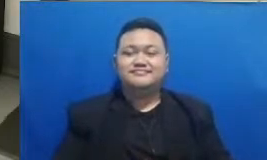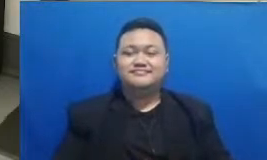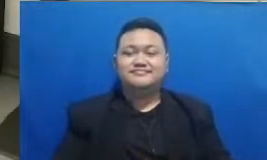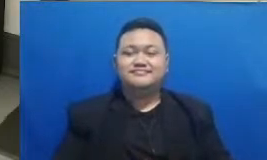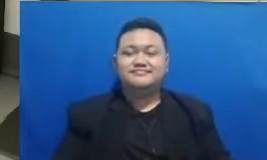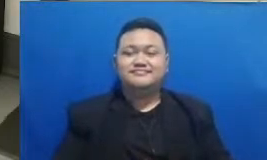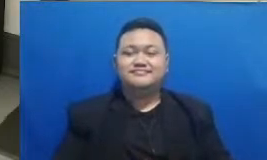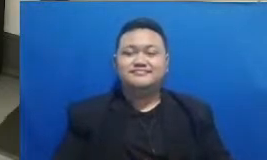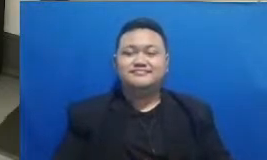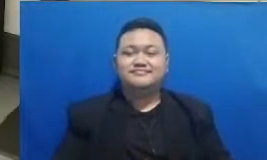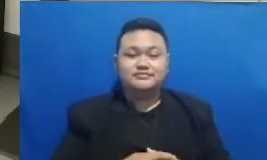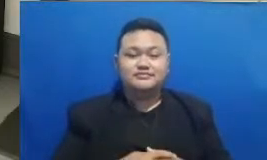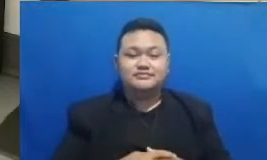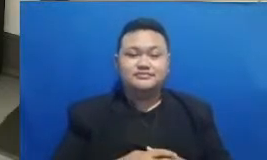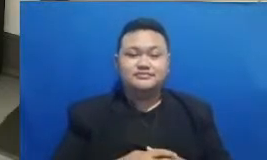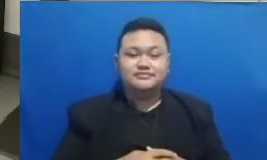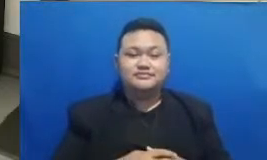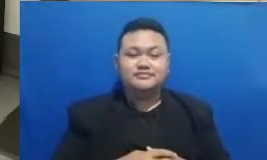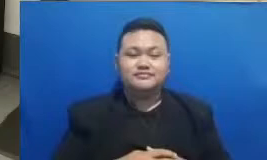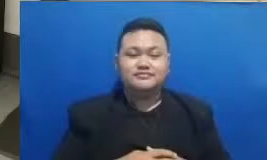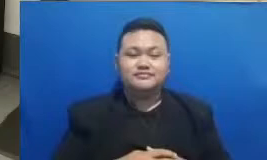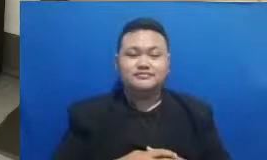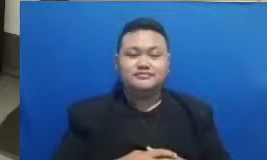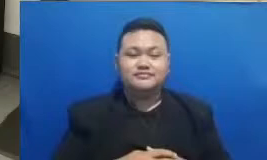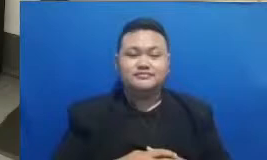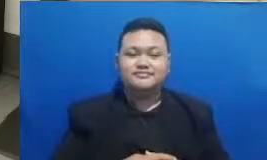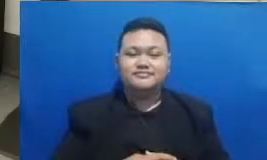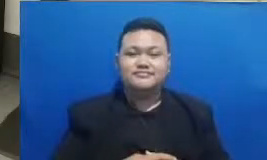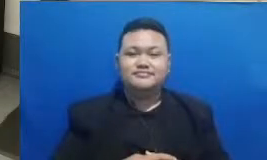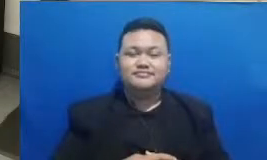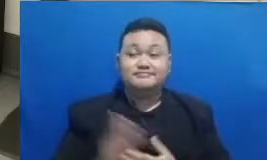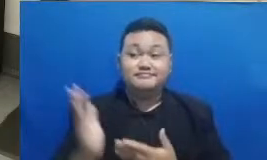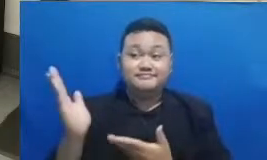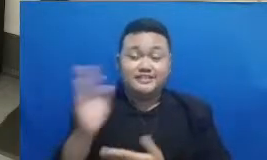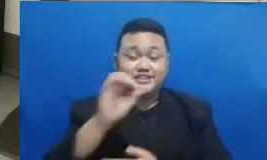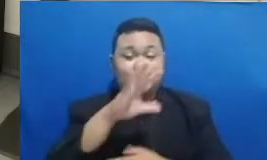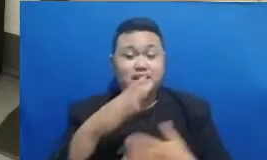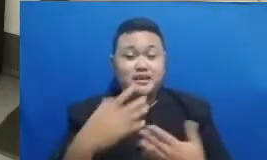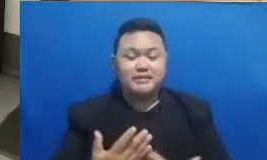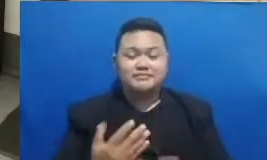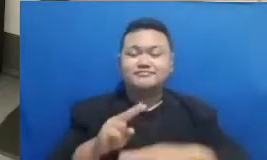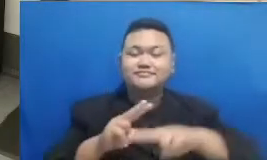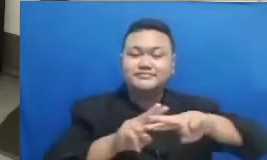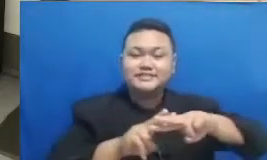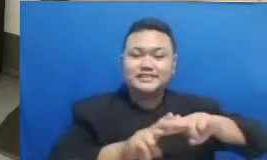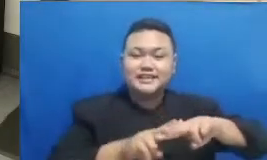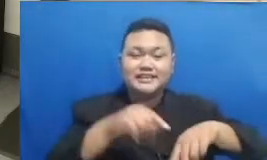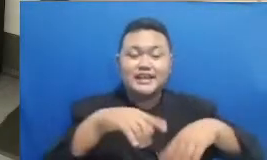saya akan memberitahukan seperti biasa ini tuh apa ya hashtag ini akan kitab terus bapak dan